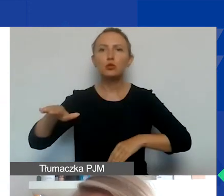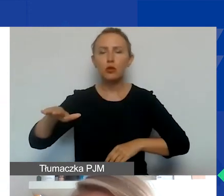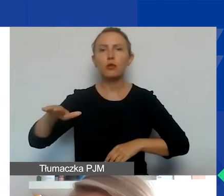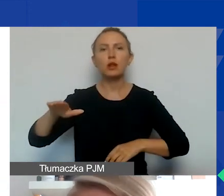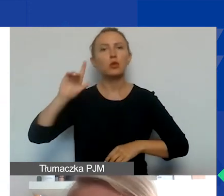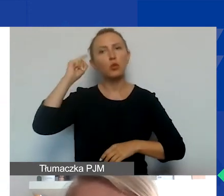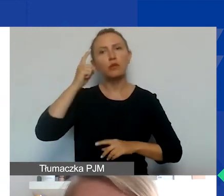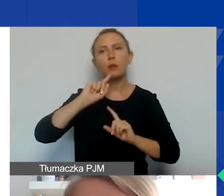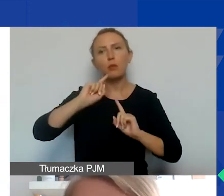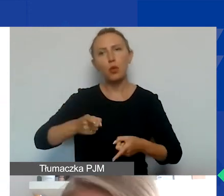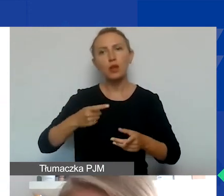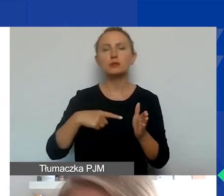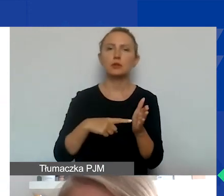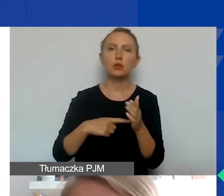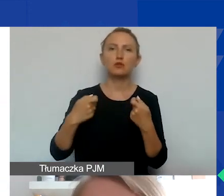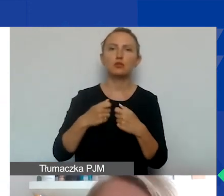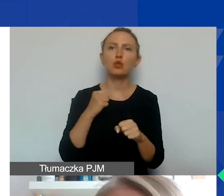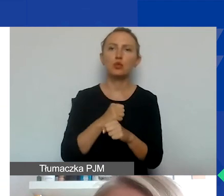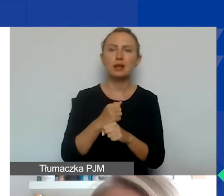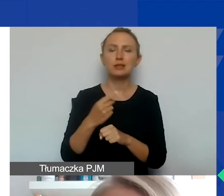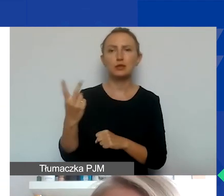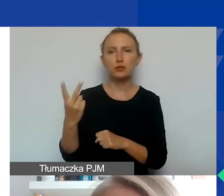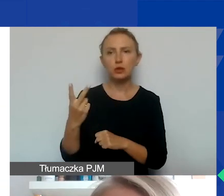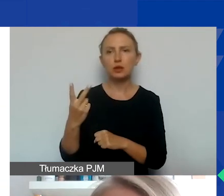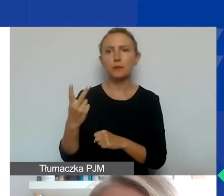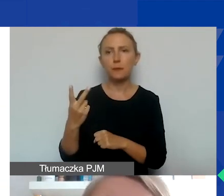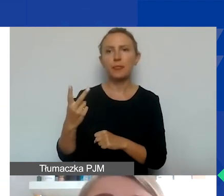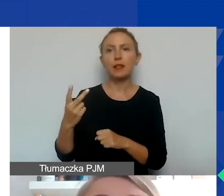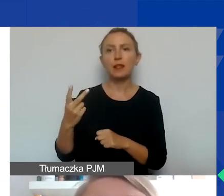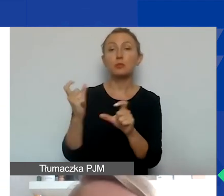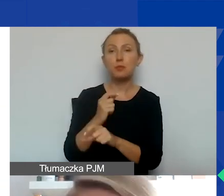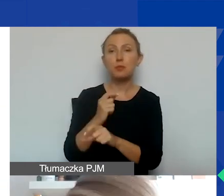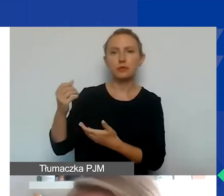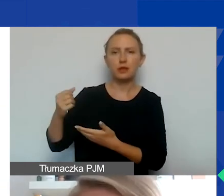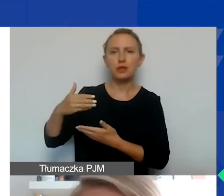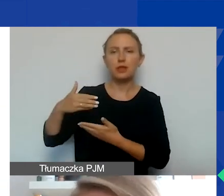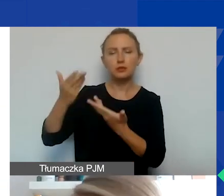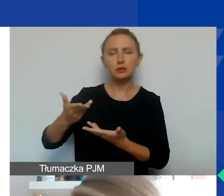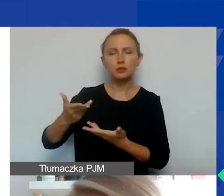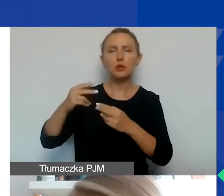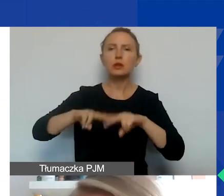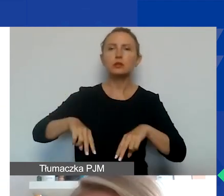dotyczące stricte współpracy dwustronnej, z podmiotami z Państw-Darczyńców. I pozostałej współpracy międzynarodowej,